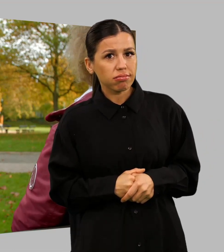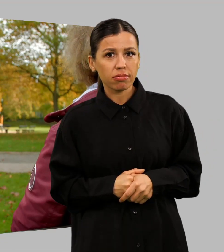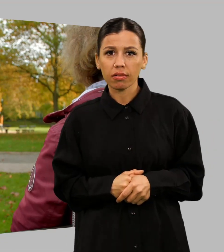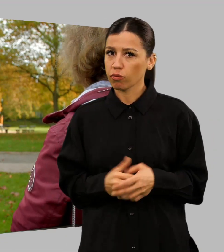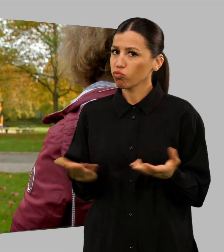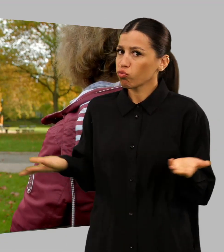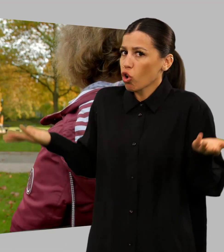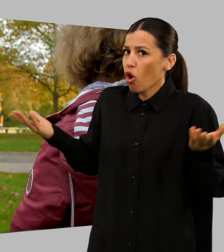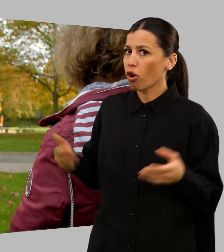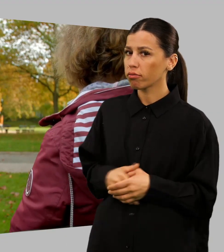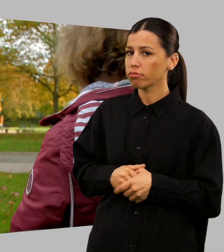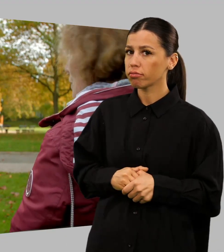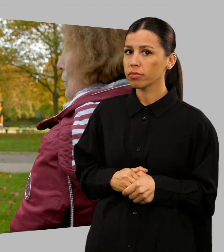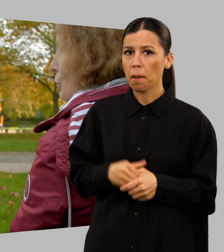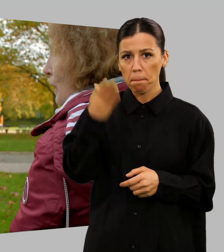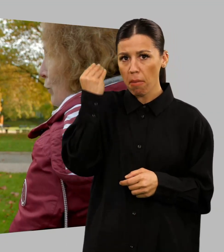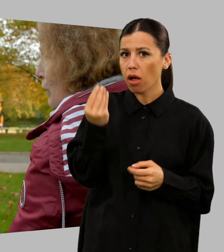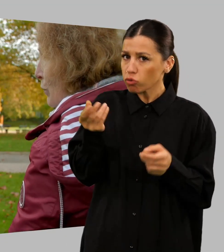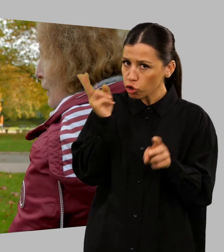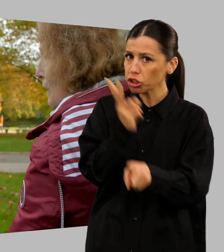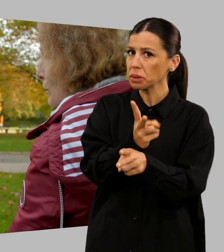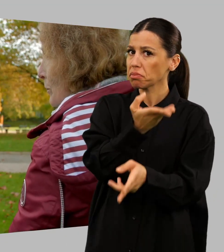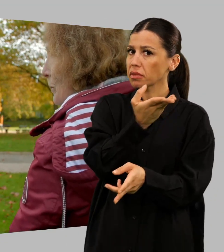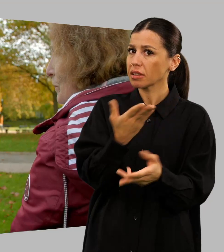Du, Recht hat er. So geht Vielfalt.